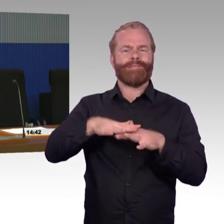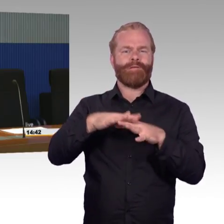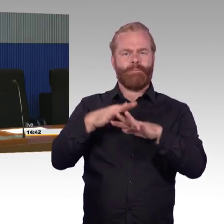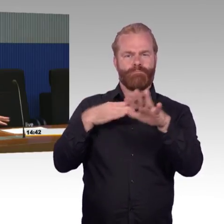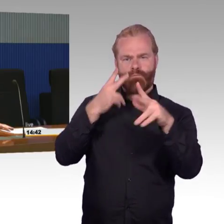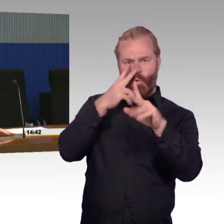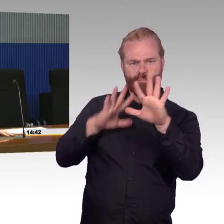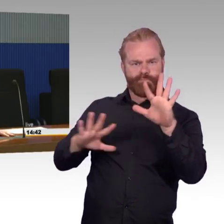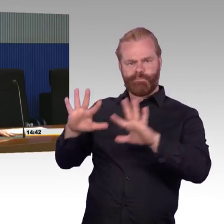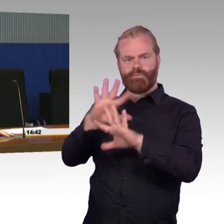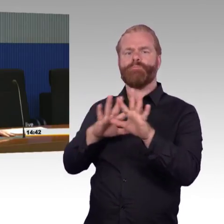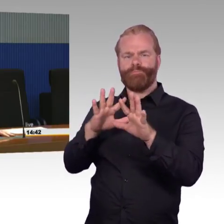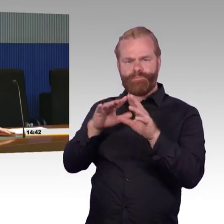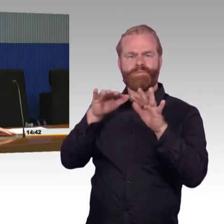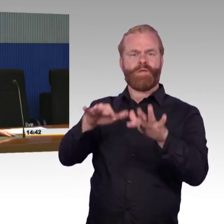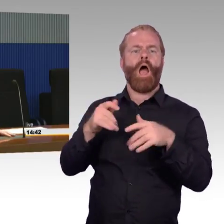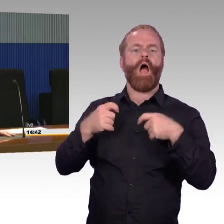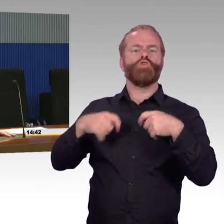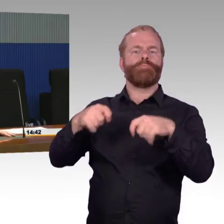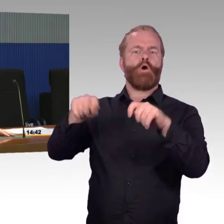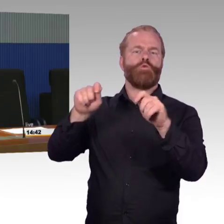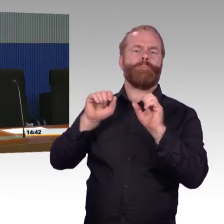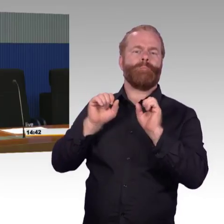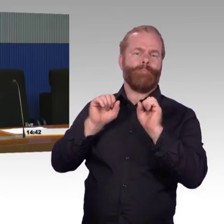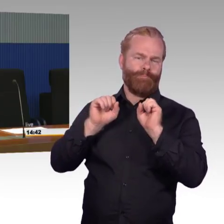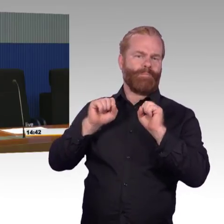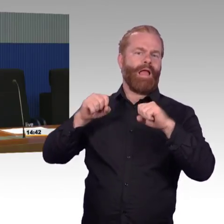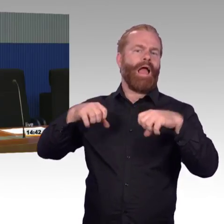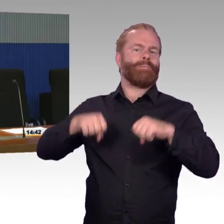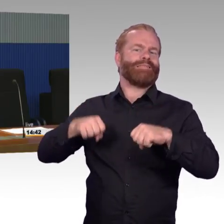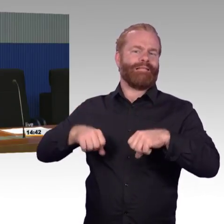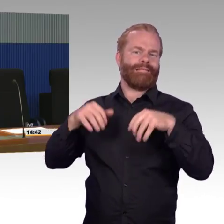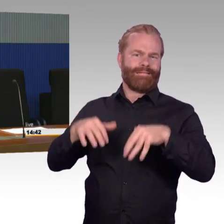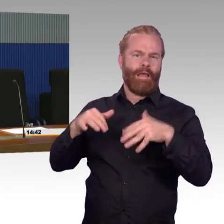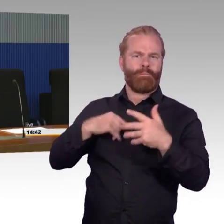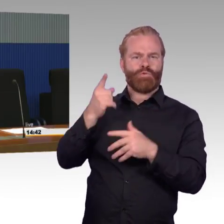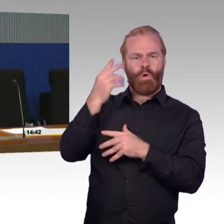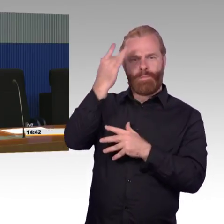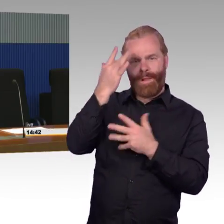Das ist dann auf der einen Seite die 1 % für die kleineren Stationen oder die 14 % für die größeren Stationen.